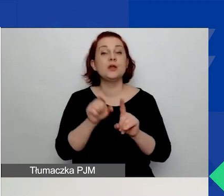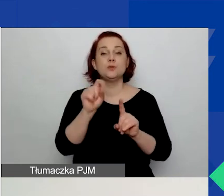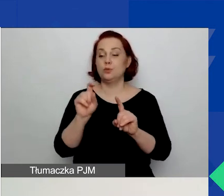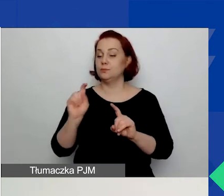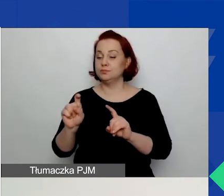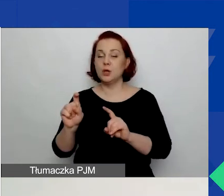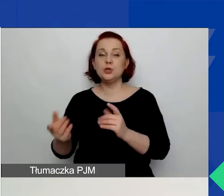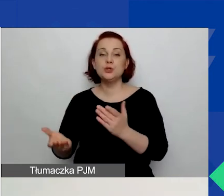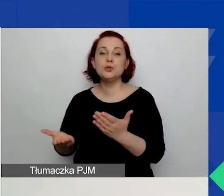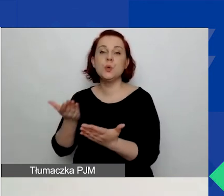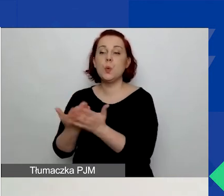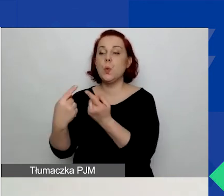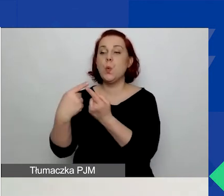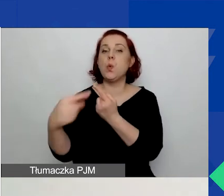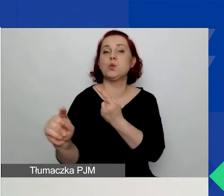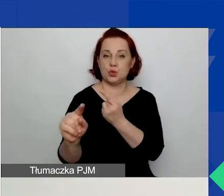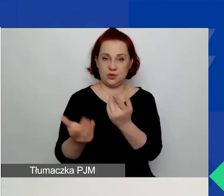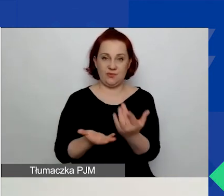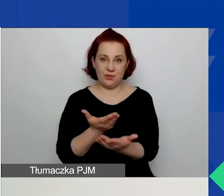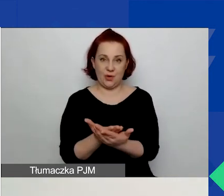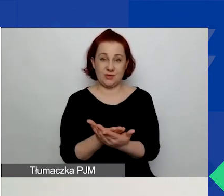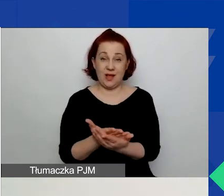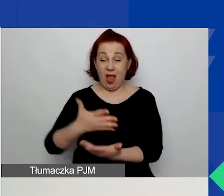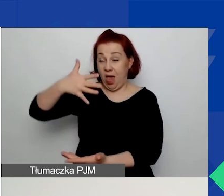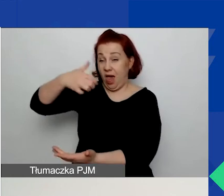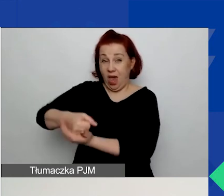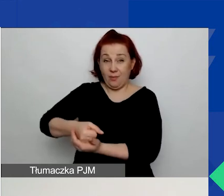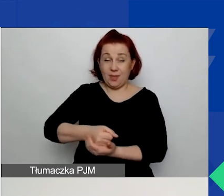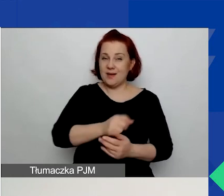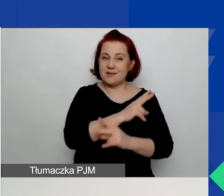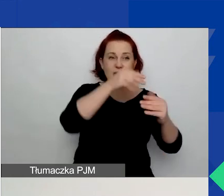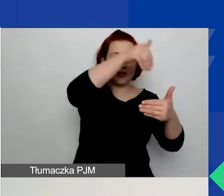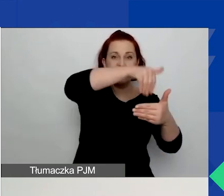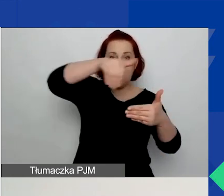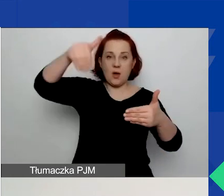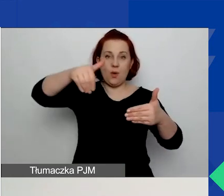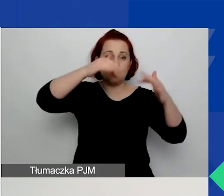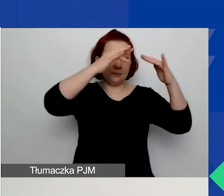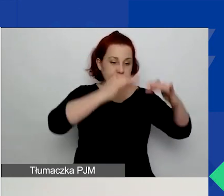Na samym dole po przeskrolowaniu każdej z zakładek zauważycie przycisk "Zapisz".